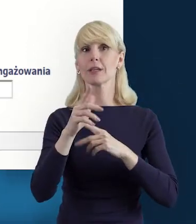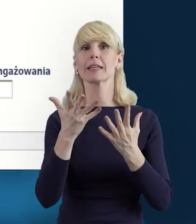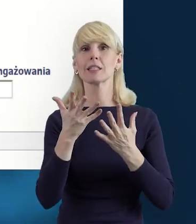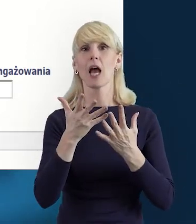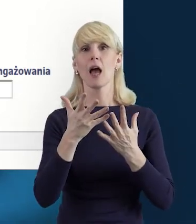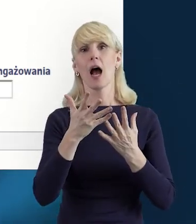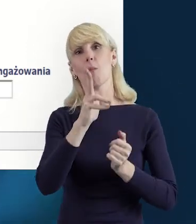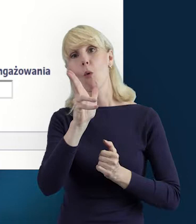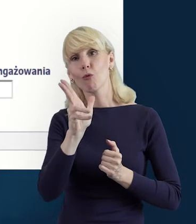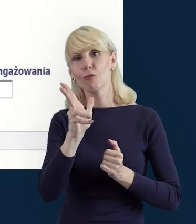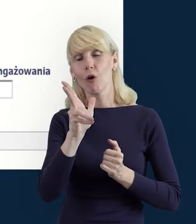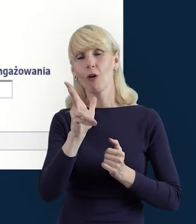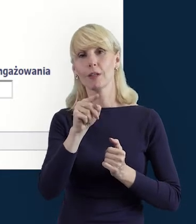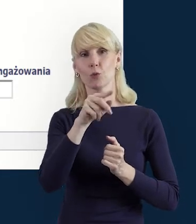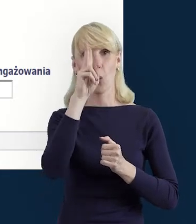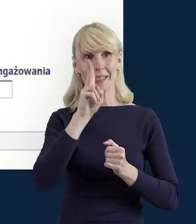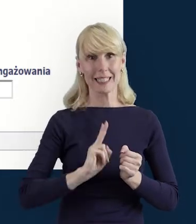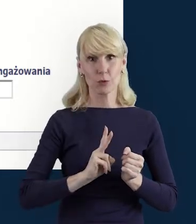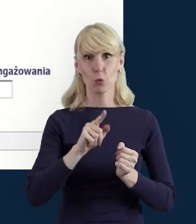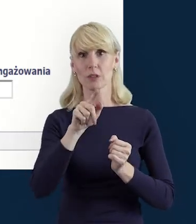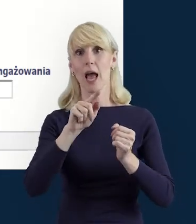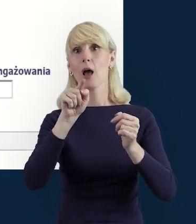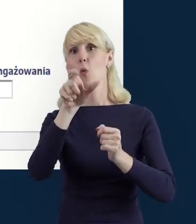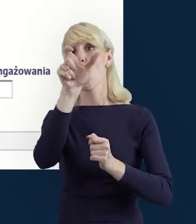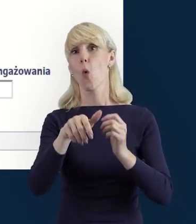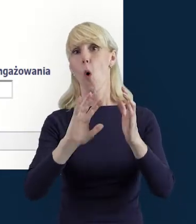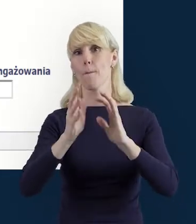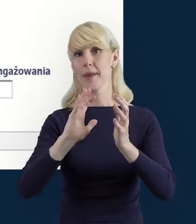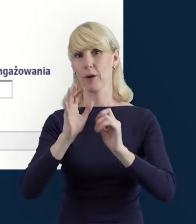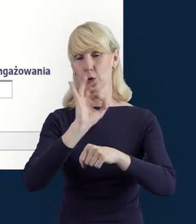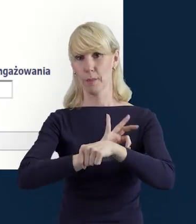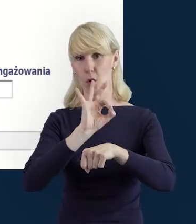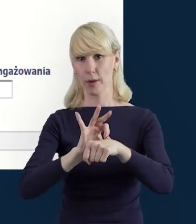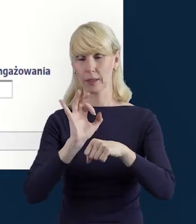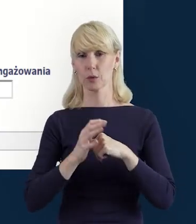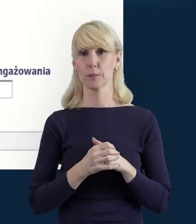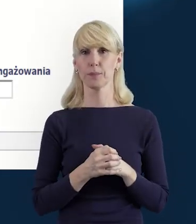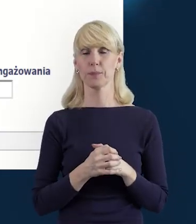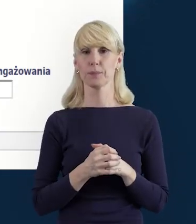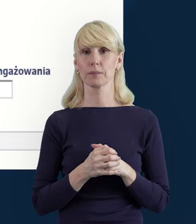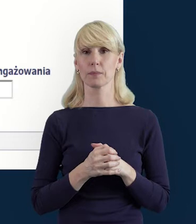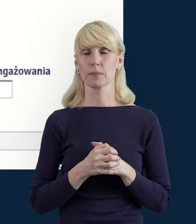Do instytucji. Ikona koperty z zielonym plusem umożliwi nam taką czynność